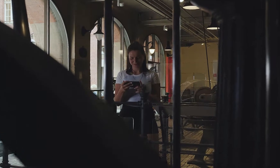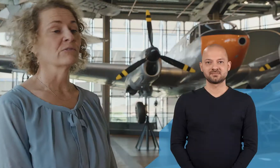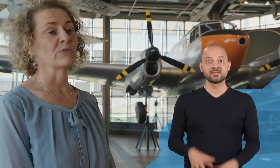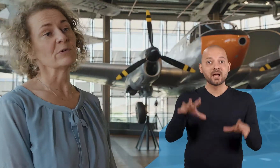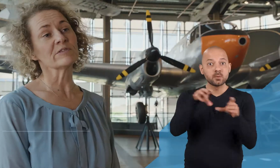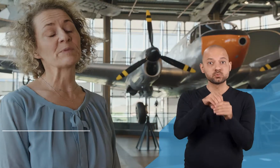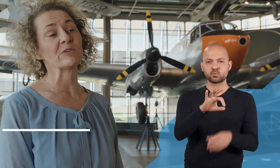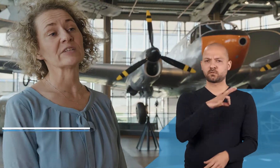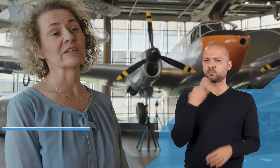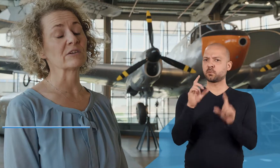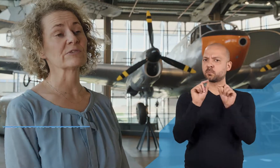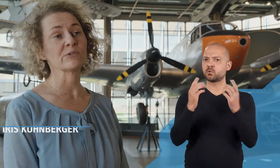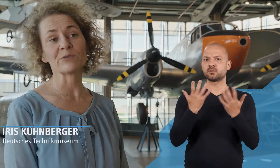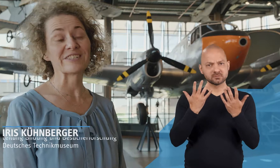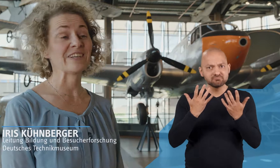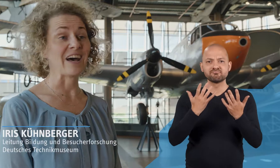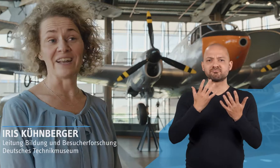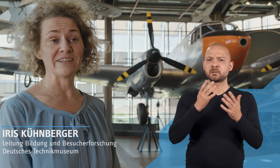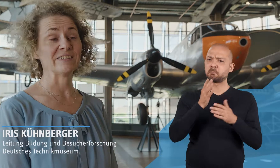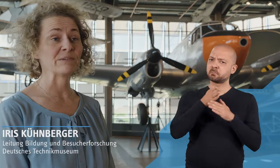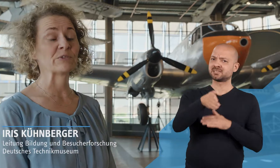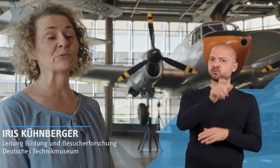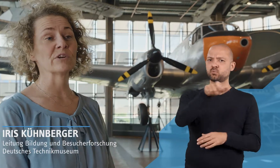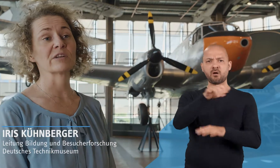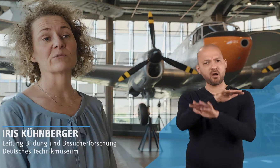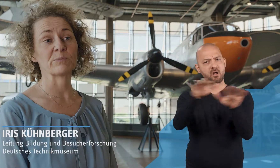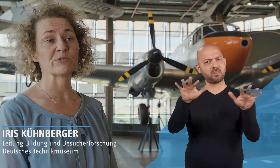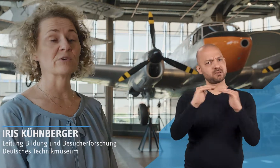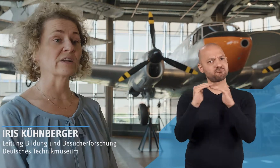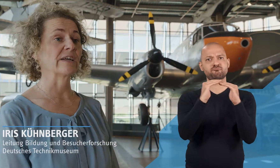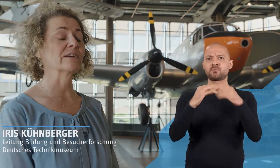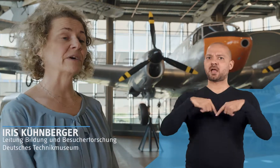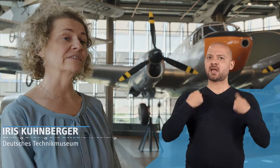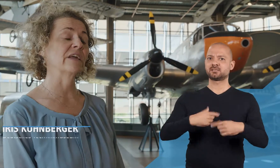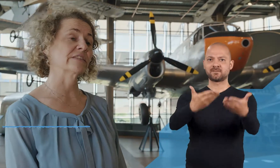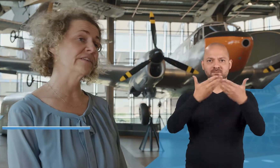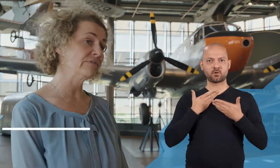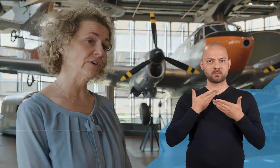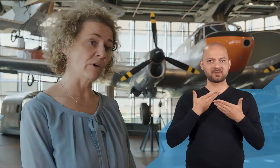Für uns bedeutet Inklusion, dass hier alle Besucherinnen und Besucher gleichermaßen herzlich Willkommen sind.